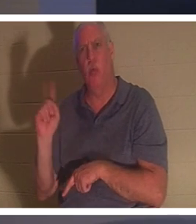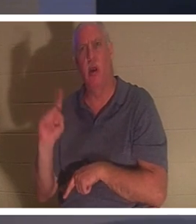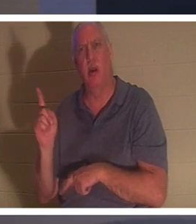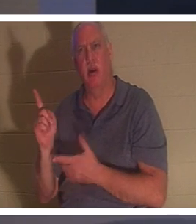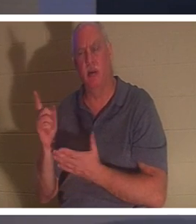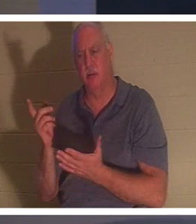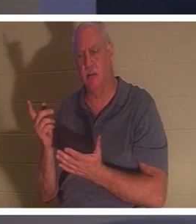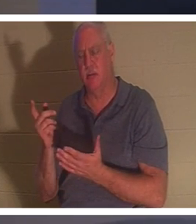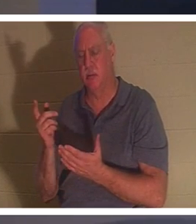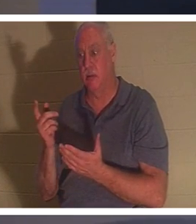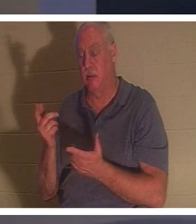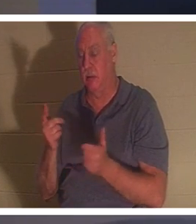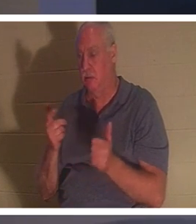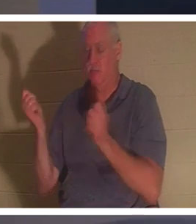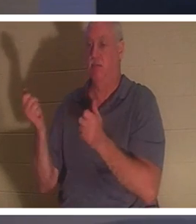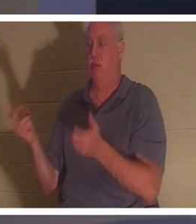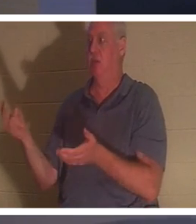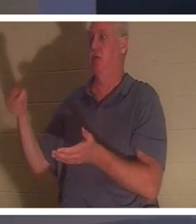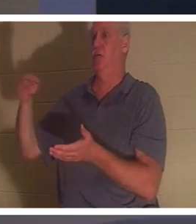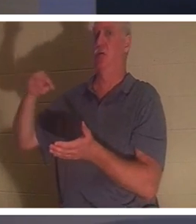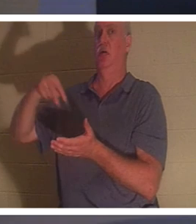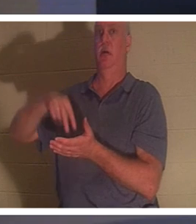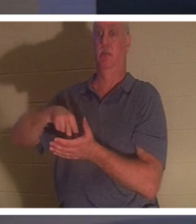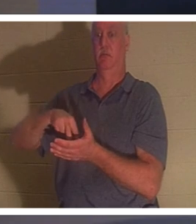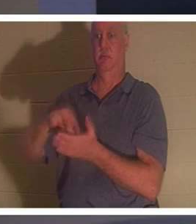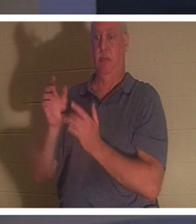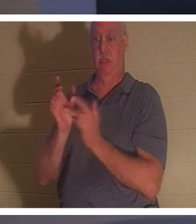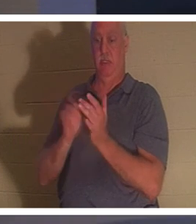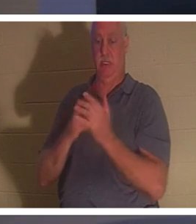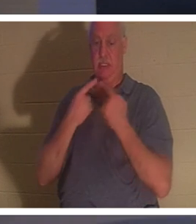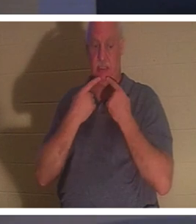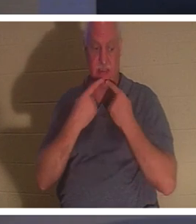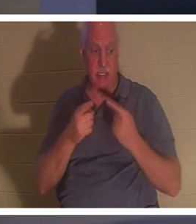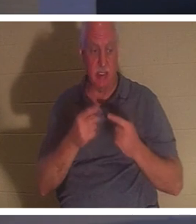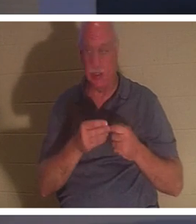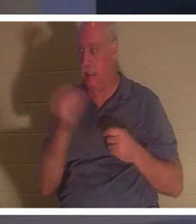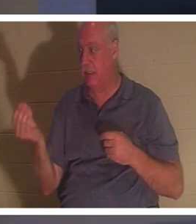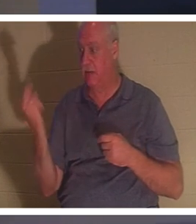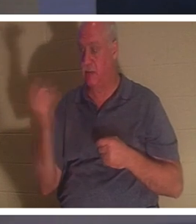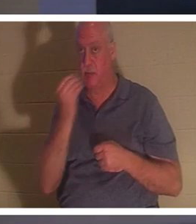встала. Тогда Иисус велел им дать ей что-нибудь поесть. Ее родители были поражены,